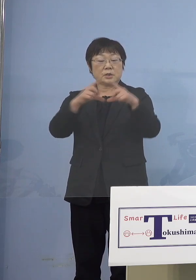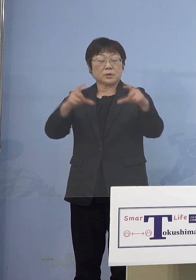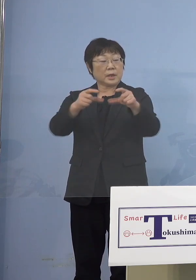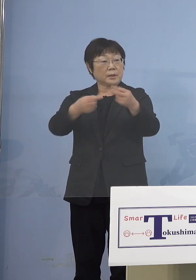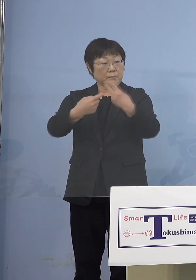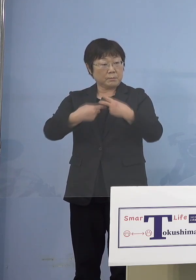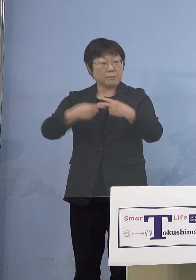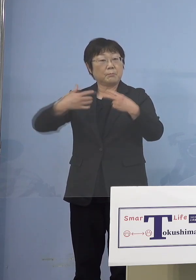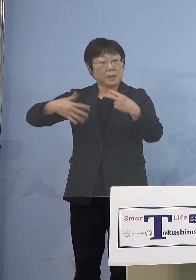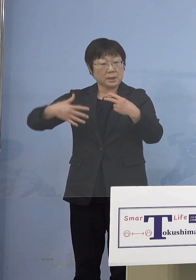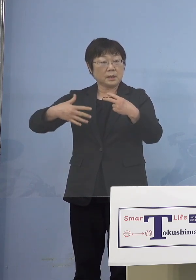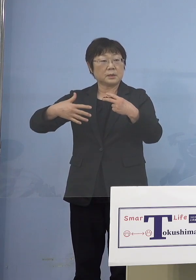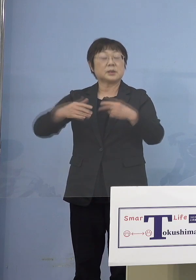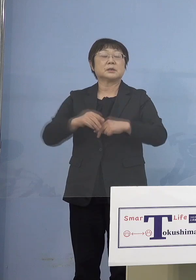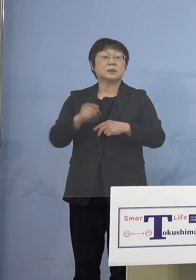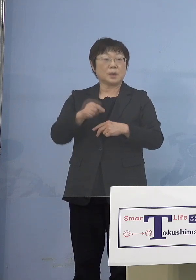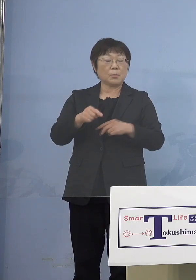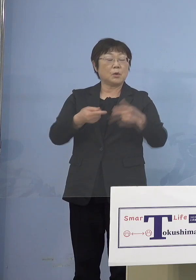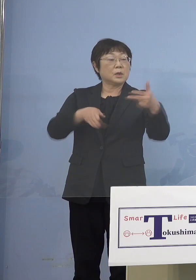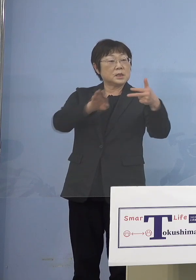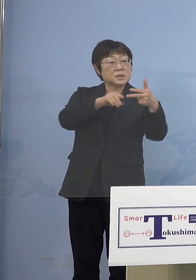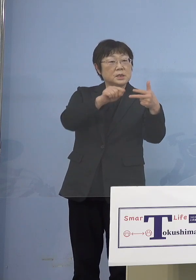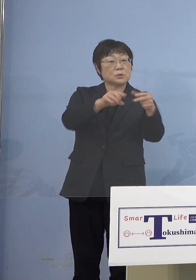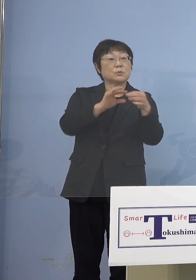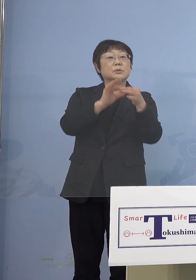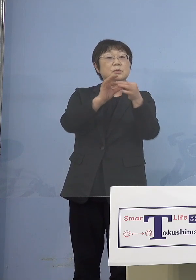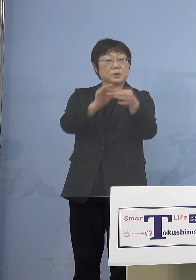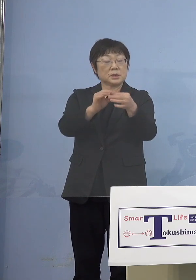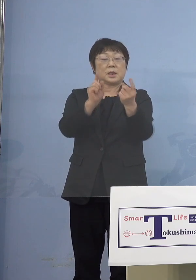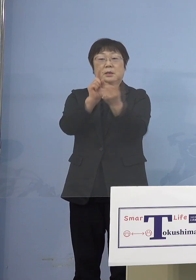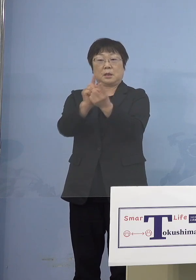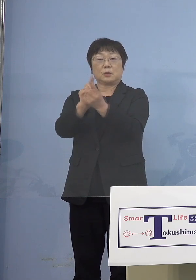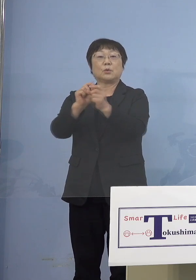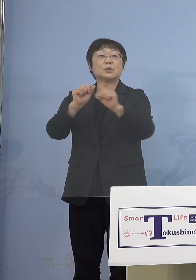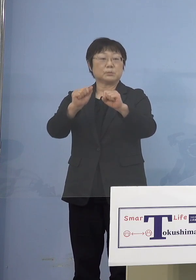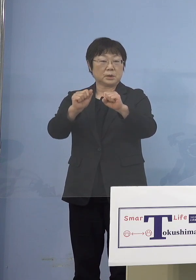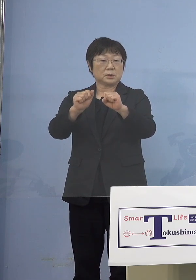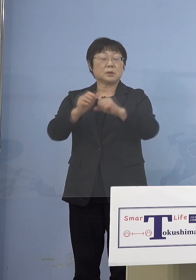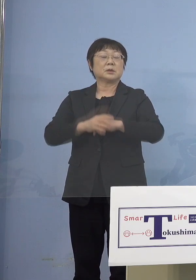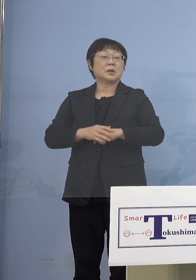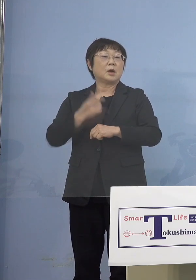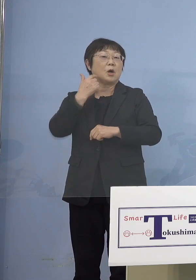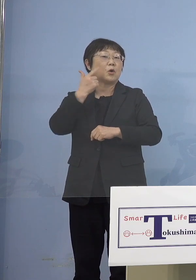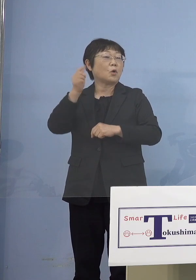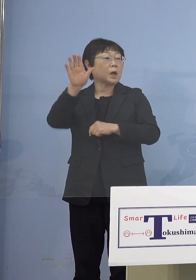施設の方を通じて対応させていただく ただ6か月を超えていないと